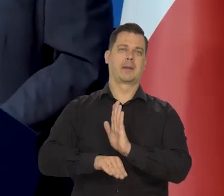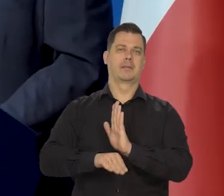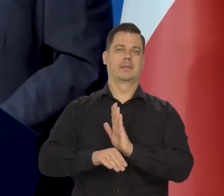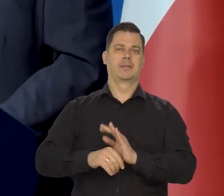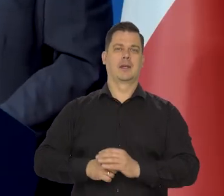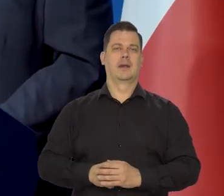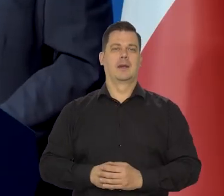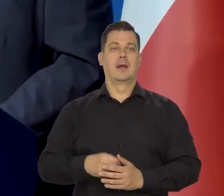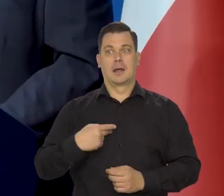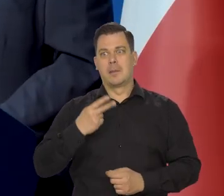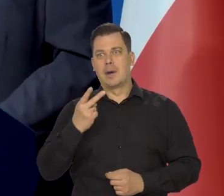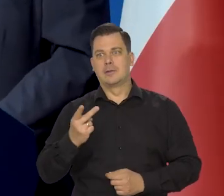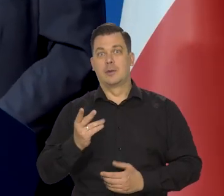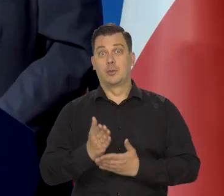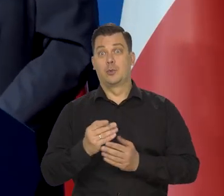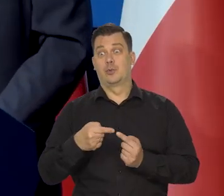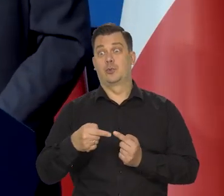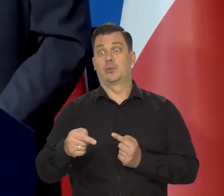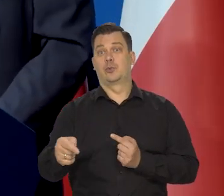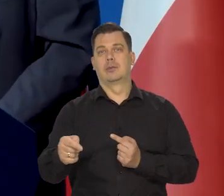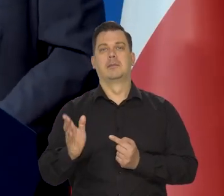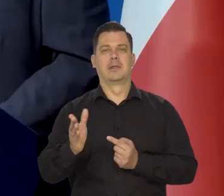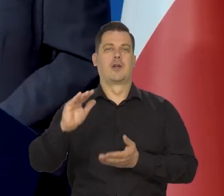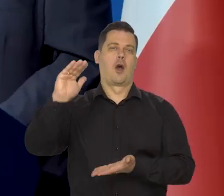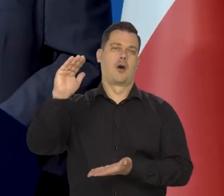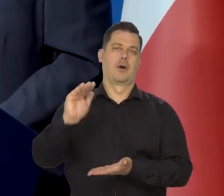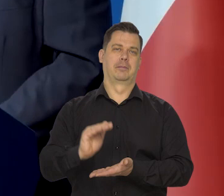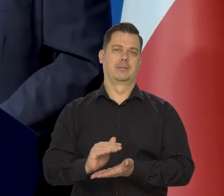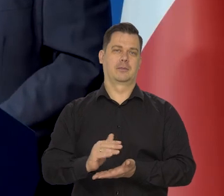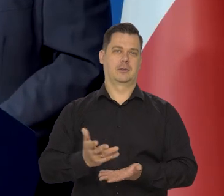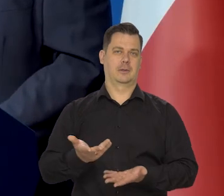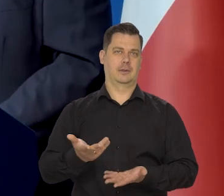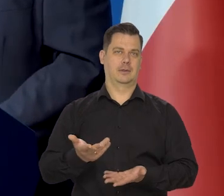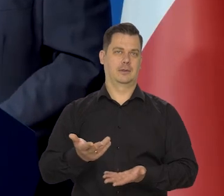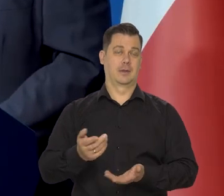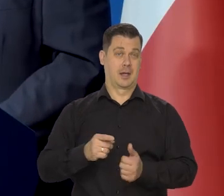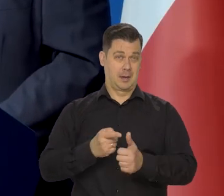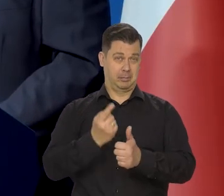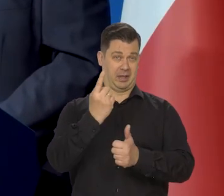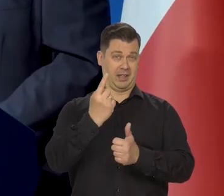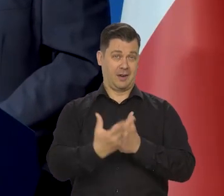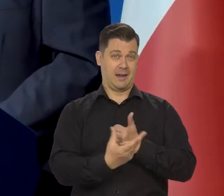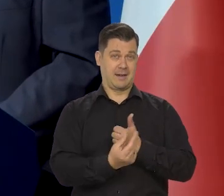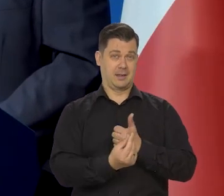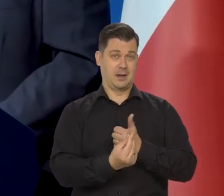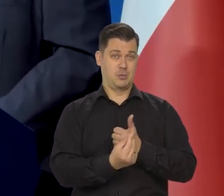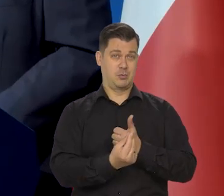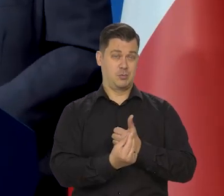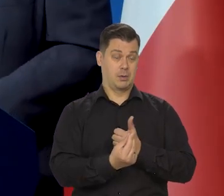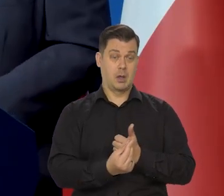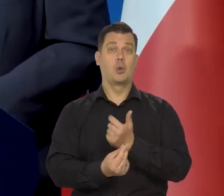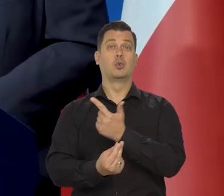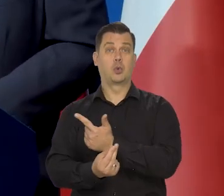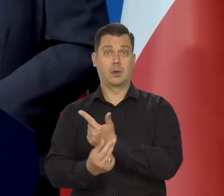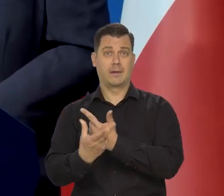Patrzymy pod nogi, już tam widać. Po pierwszym kwartale będziemy mieli ten szybki spadek w dół.